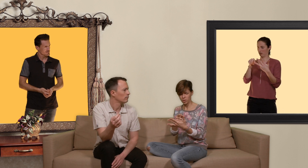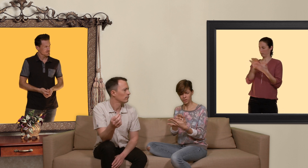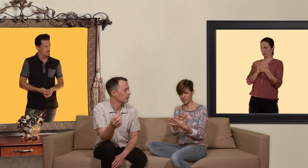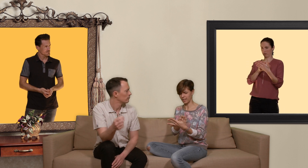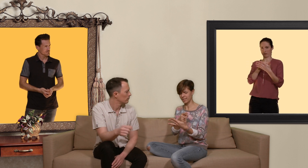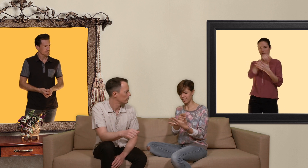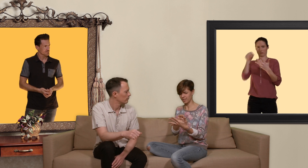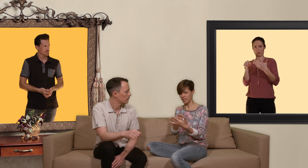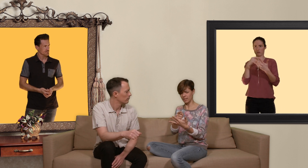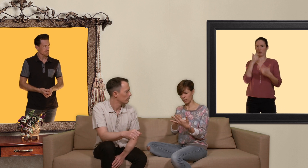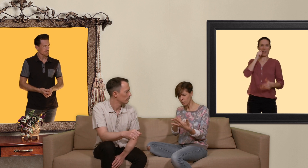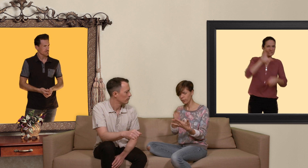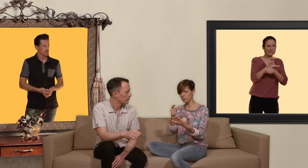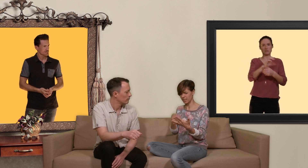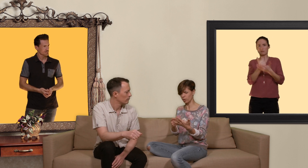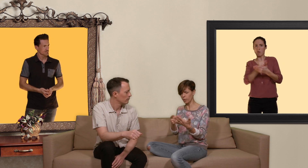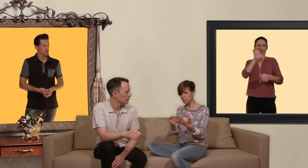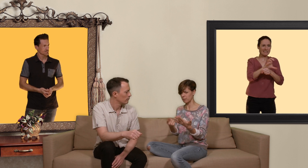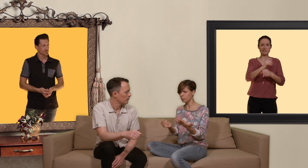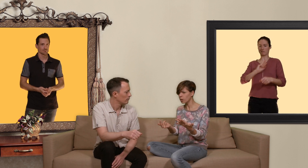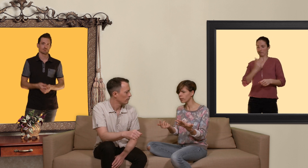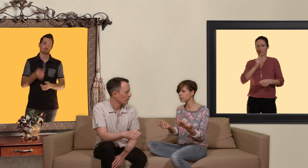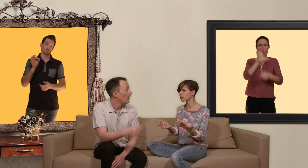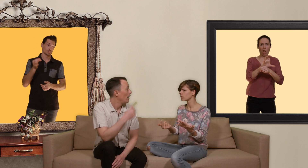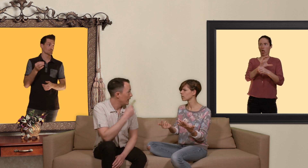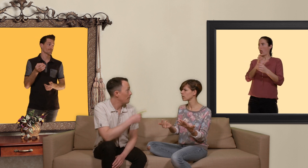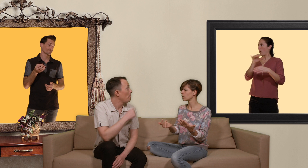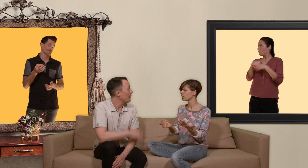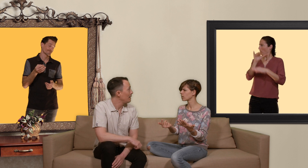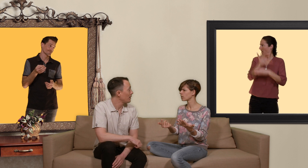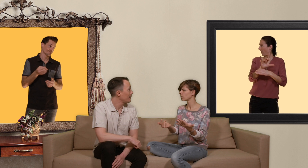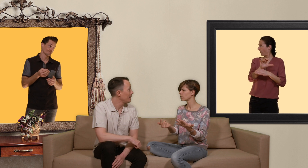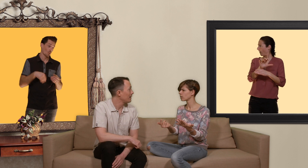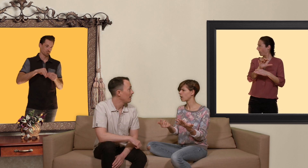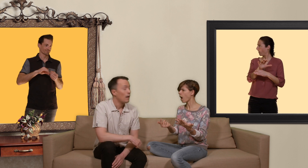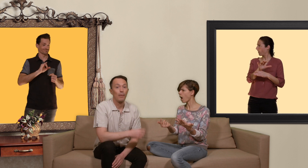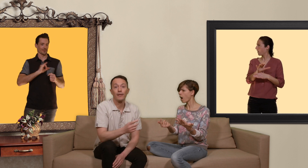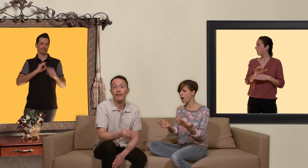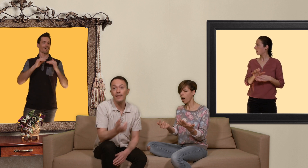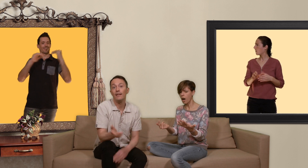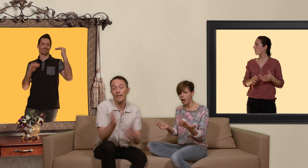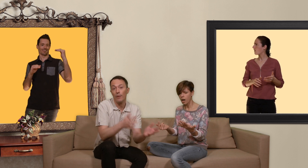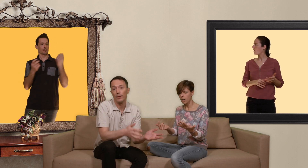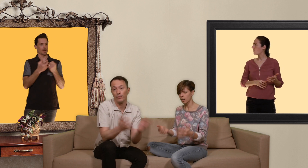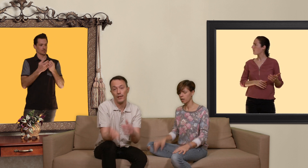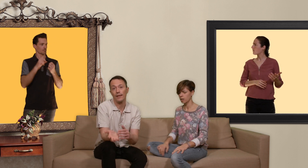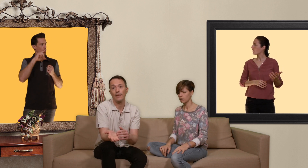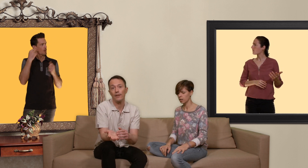mais steven ton truc c'est raciste, homophobe, transphobe et putophoe et c'est même partiellement sexiste parce que si les hommes qui ont du sexe avec les hommes